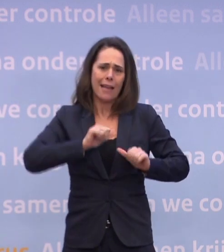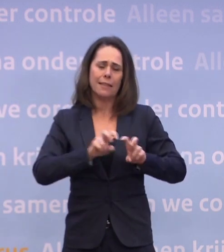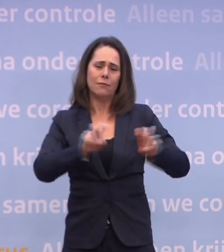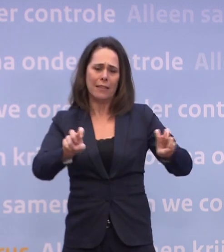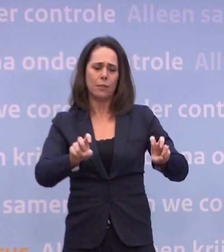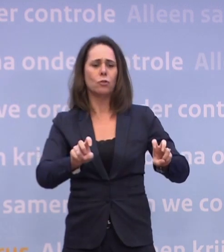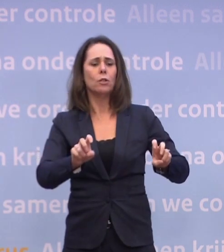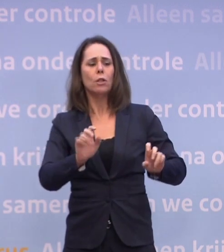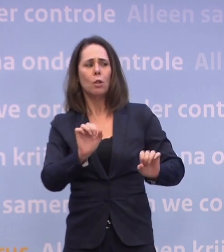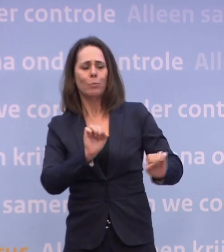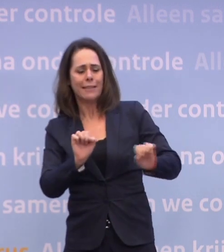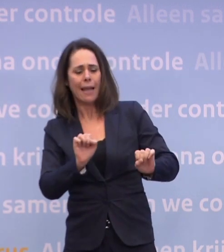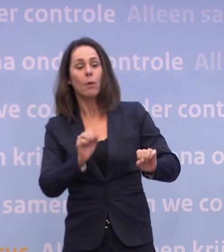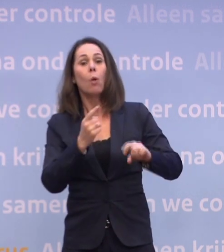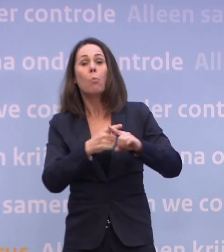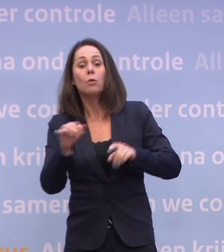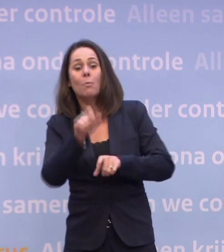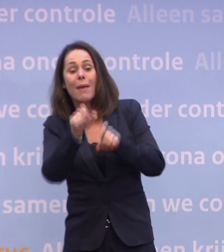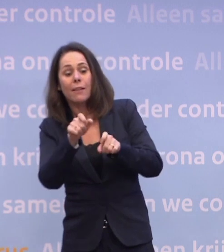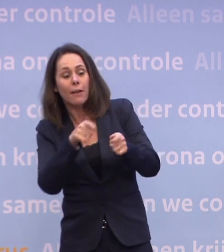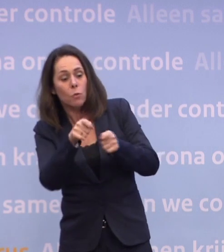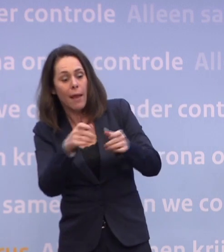...en de medewerkers die voor hen zorgen, de ring daaromheen...